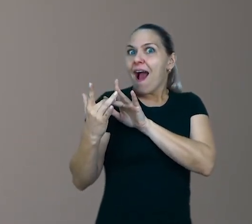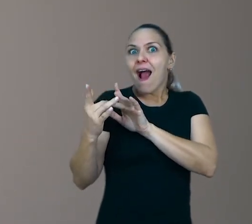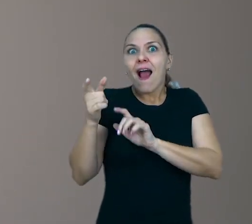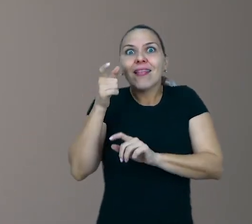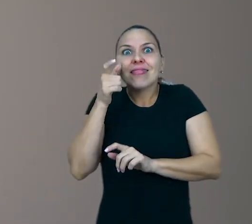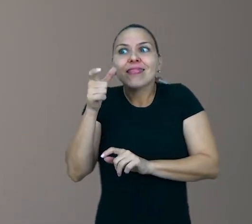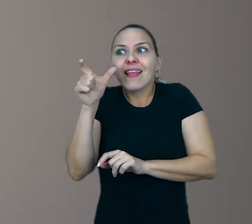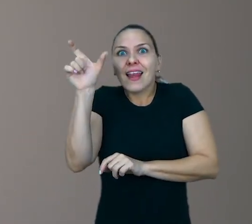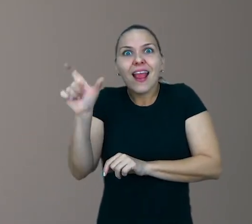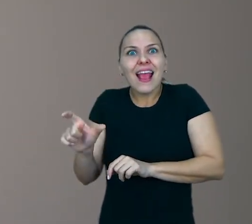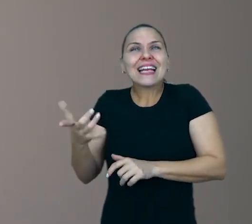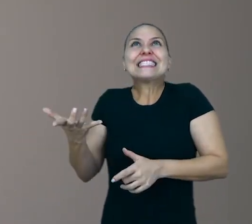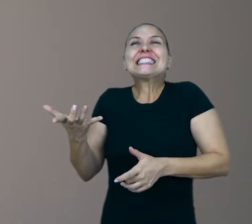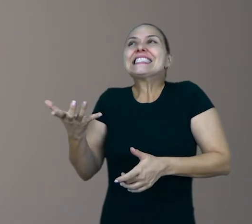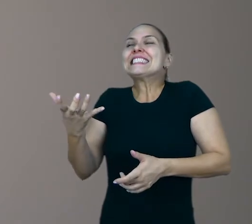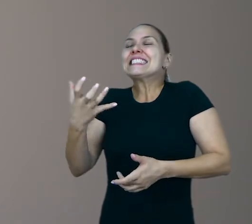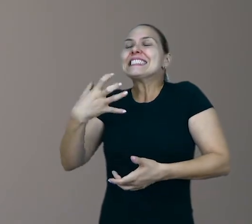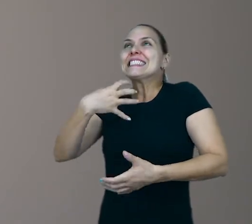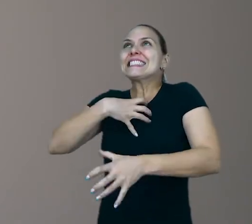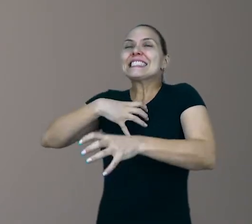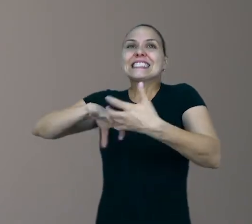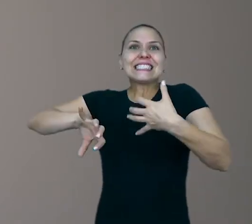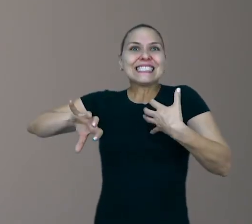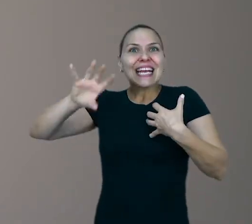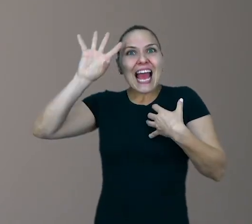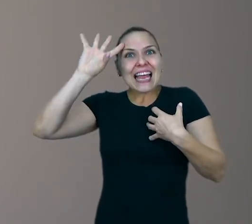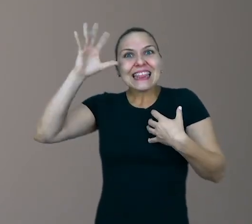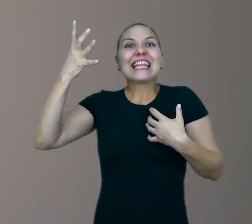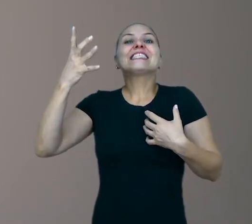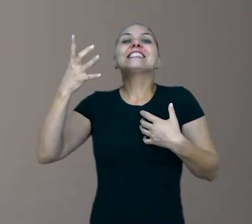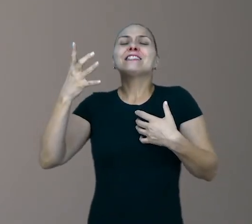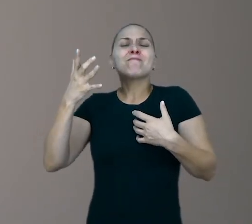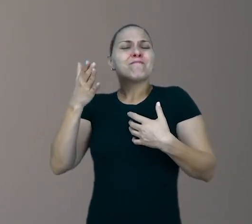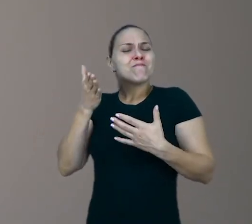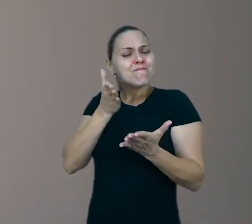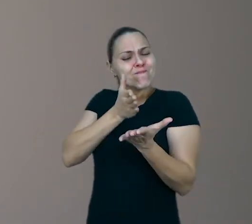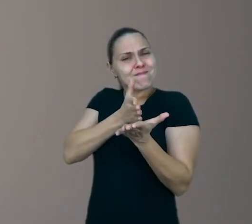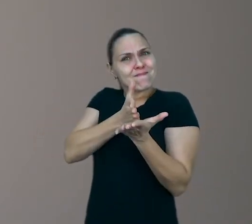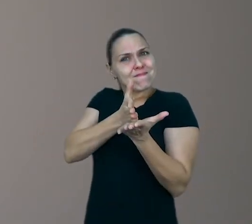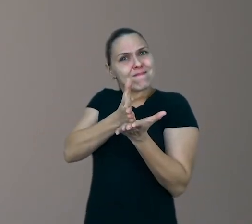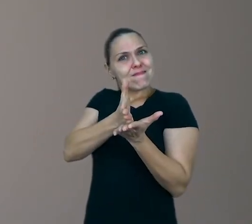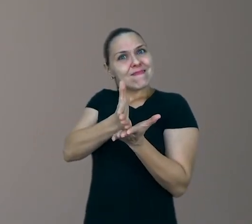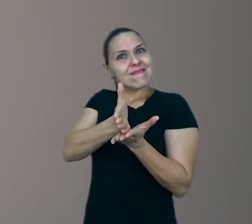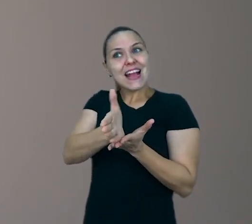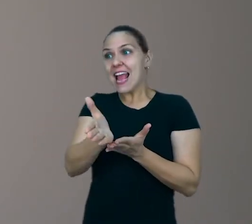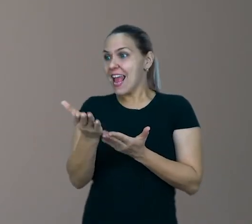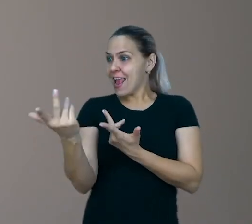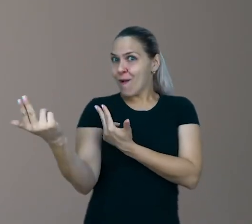e assim ela vai poder tomar decisões que também estão alinhadas às necessidades e aos seus desejos.